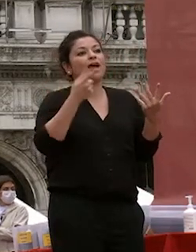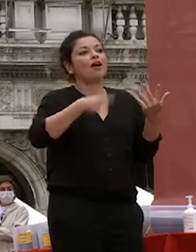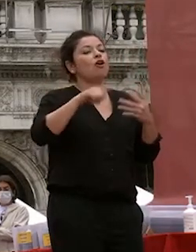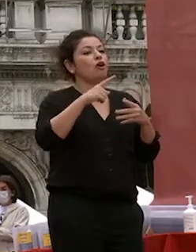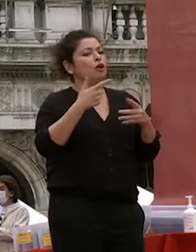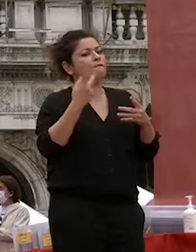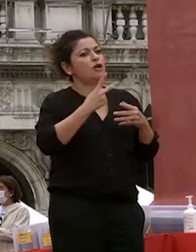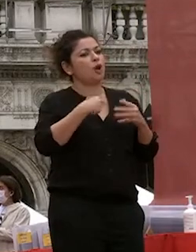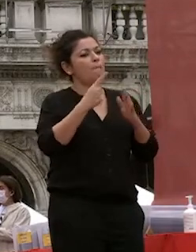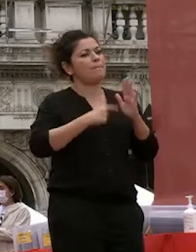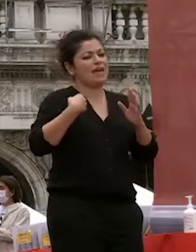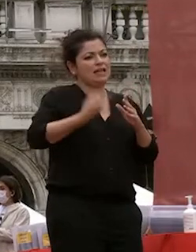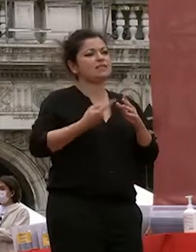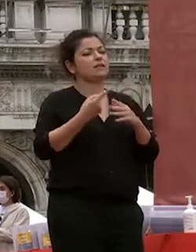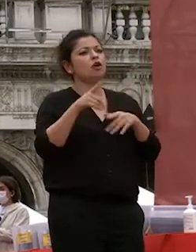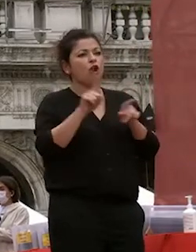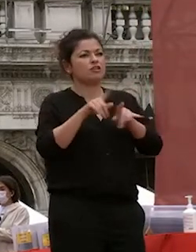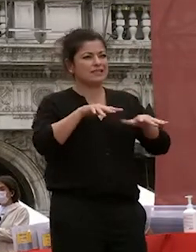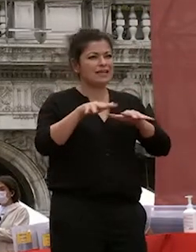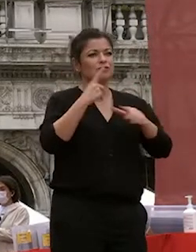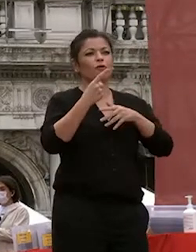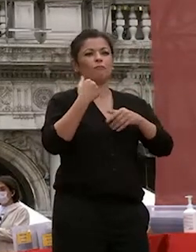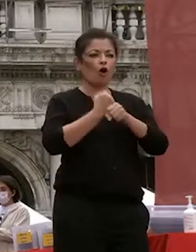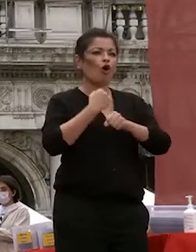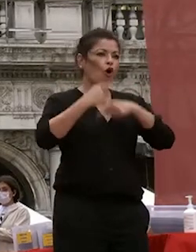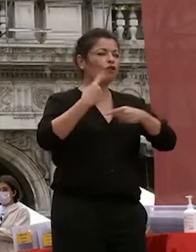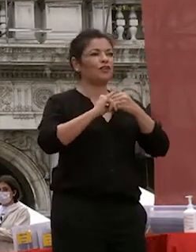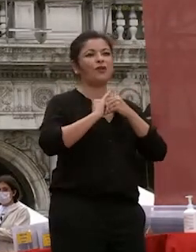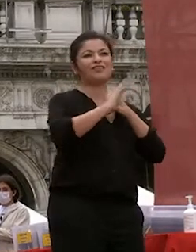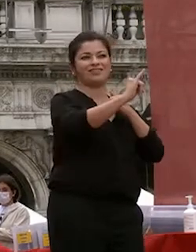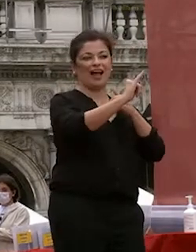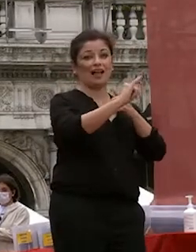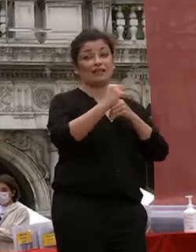mesi di svolgerlo a distanza grazie a uno sforzo significativo nelle